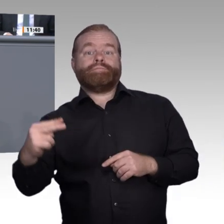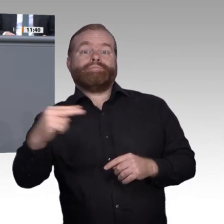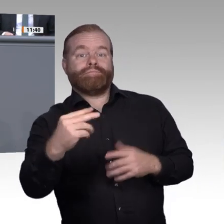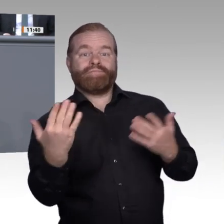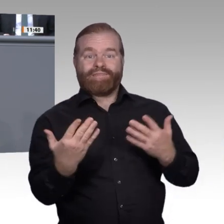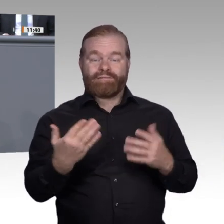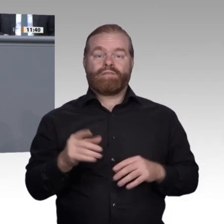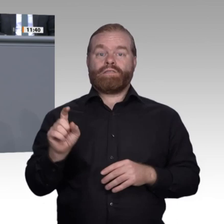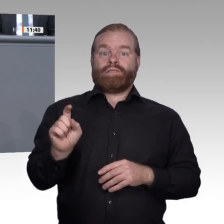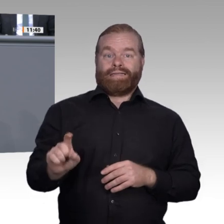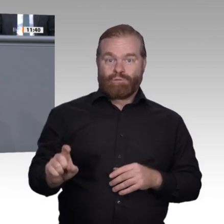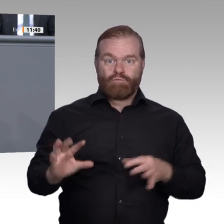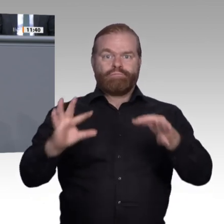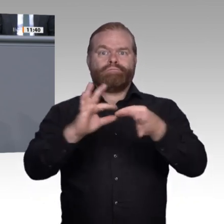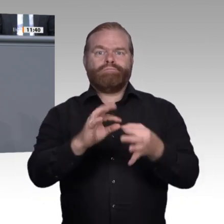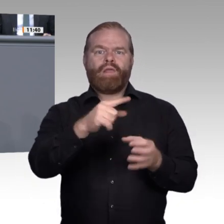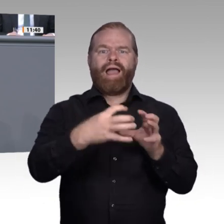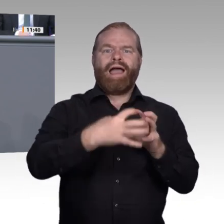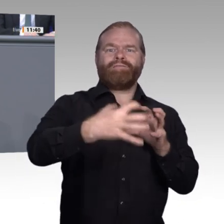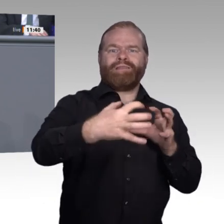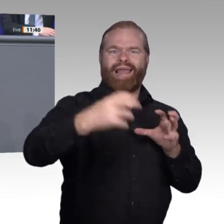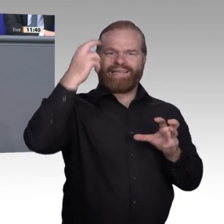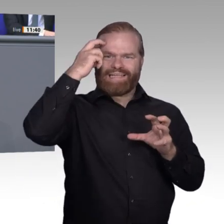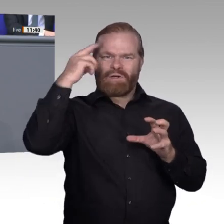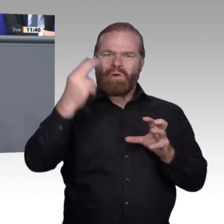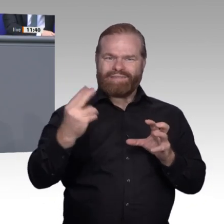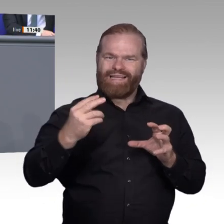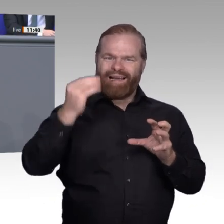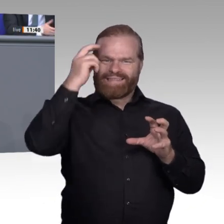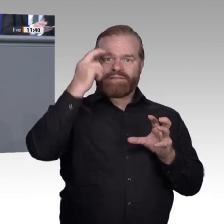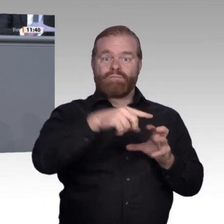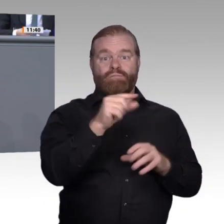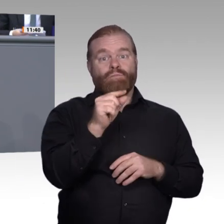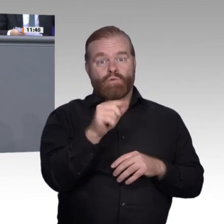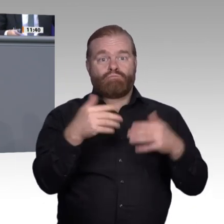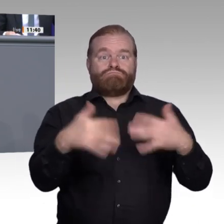Die AfD fühlt sich dem humanistischen Menschenbild verpflichtet und sieht weiterhin den Menschen